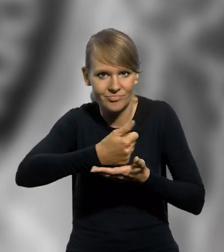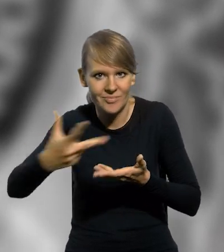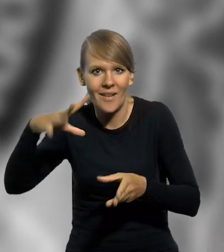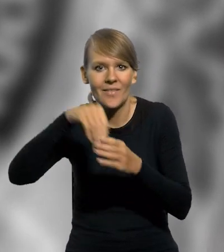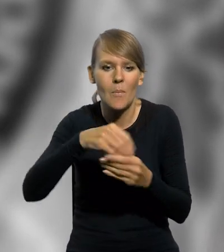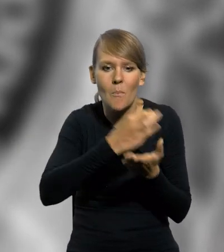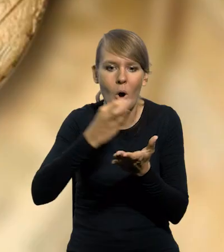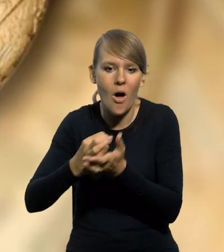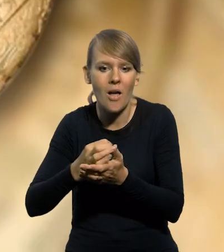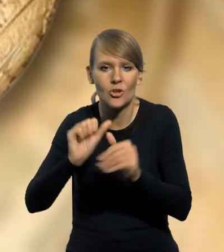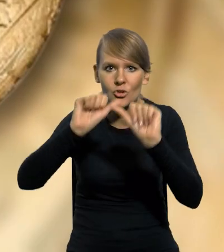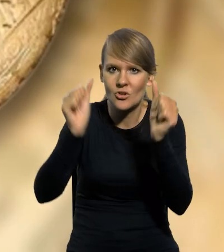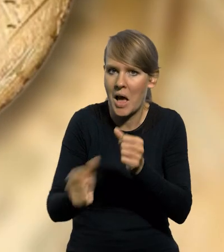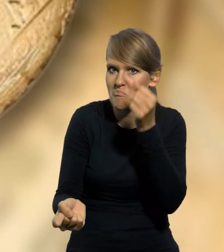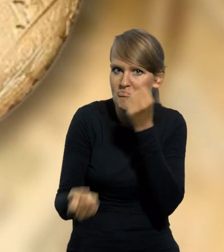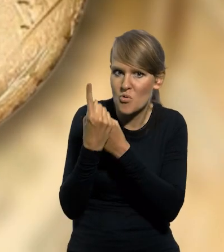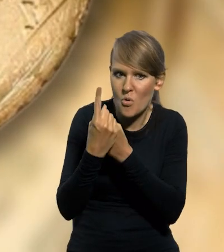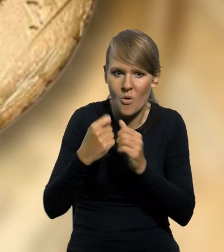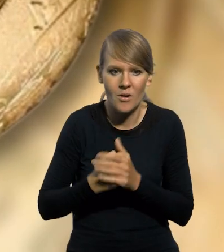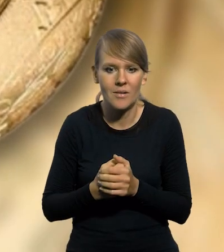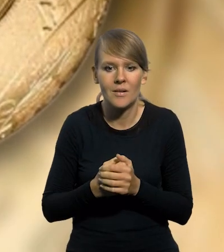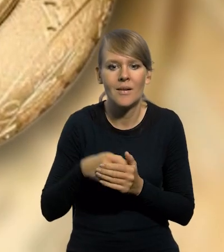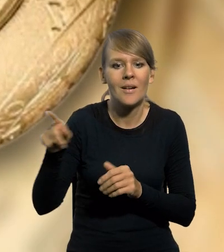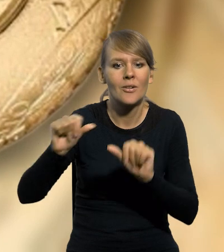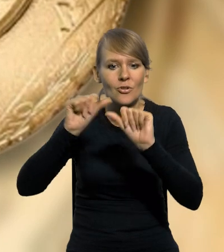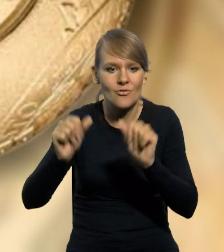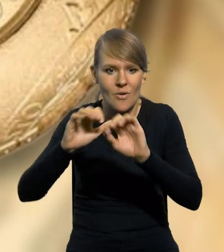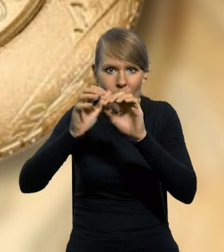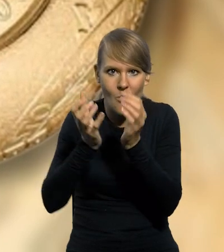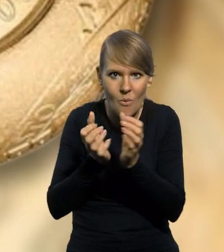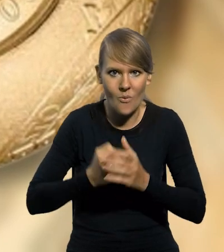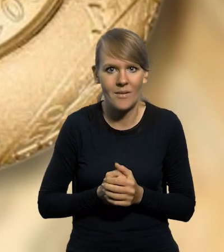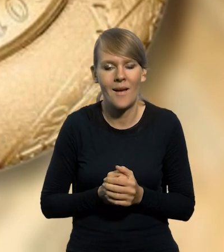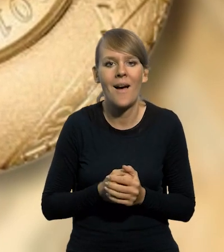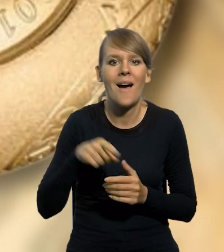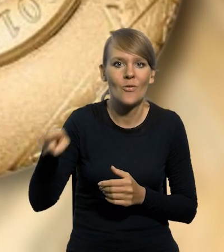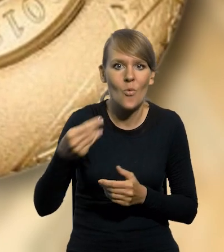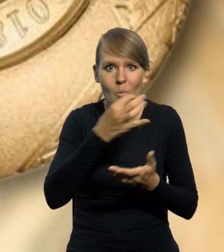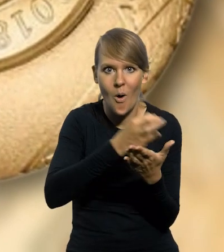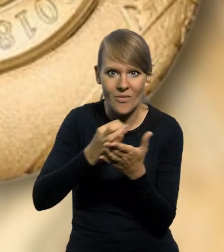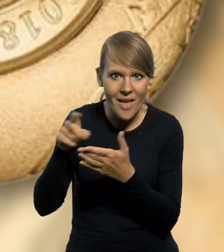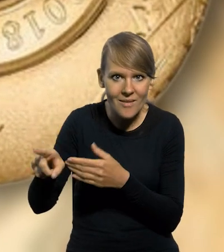w tym monety o niestandardowym kształcie. To jest w kształcie kuli. Poza wyżej wymienionymi monetami kolekcjonerskim,